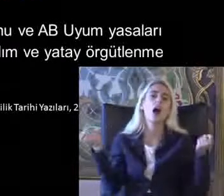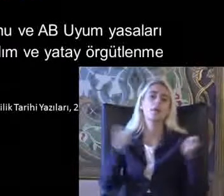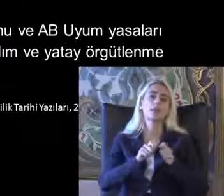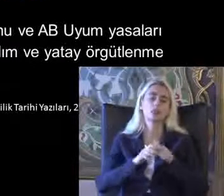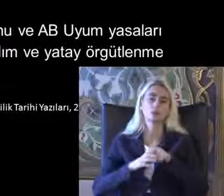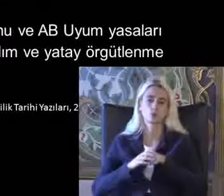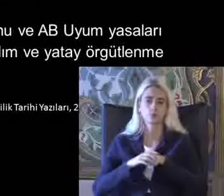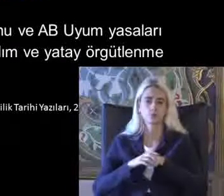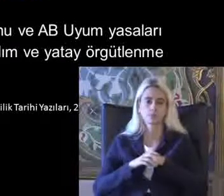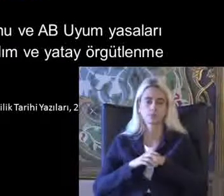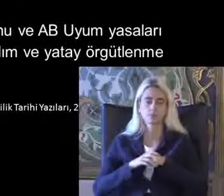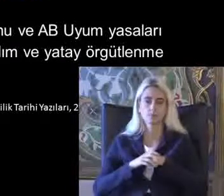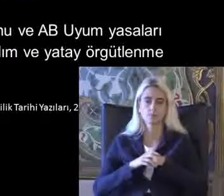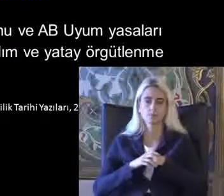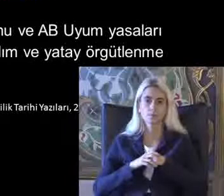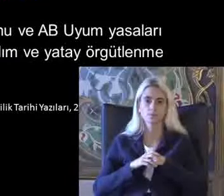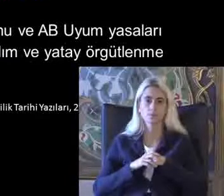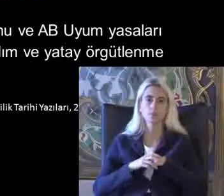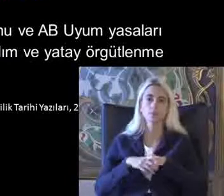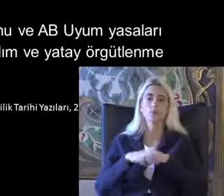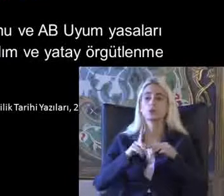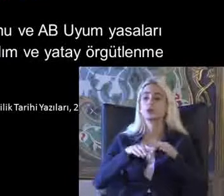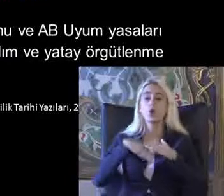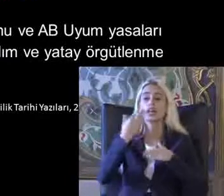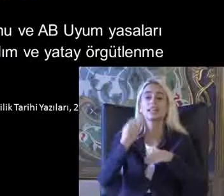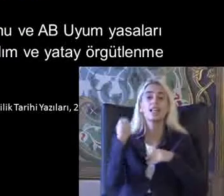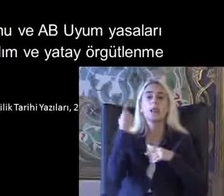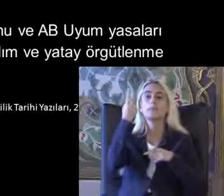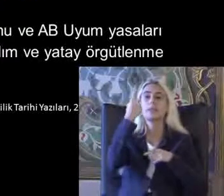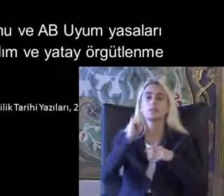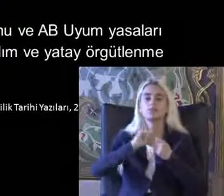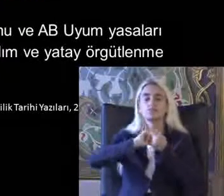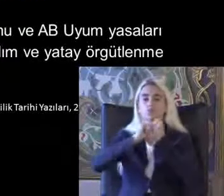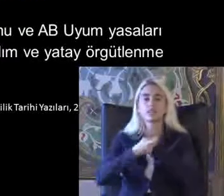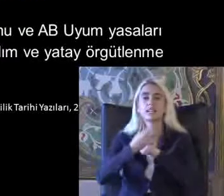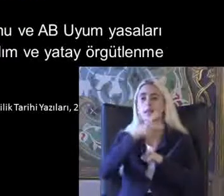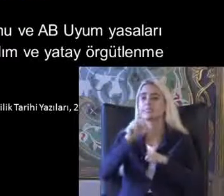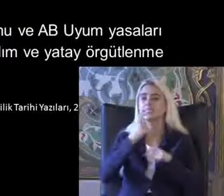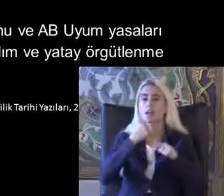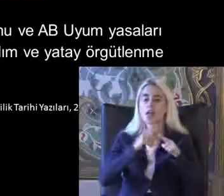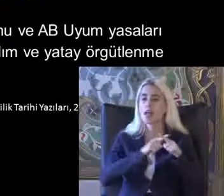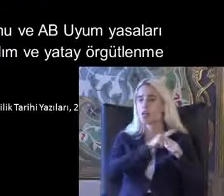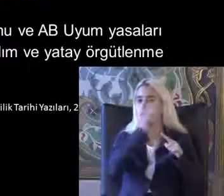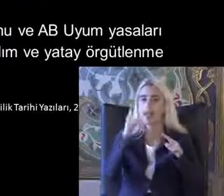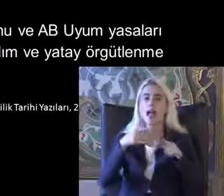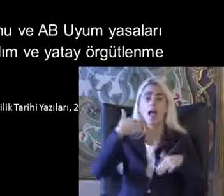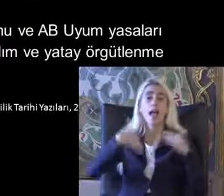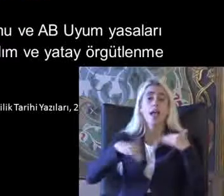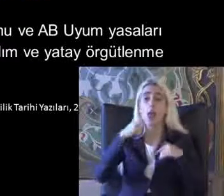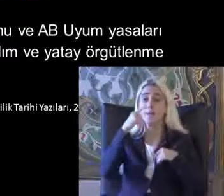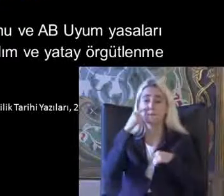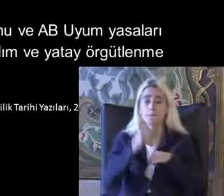Ondan sonra yeni bir dönüşüm oluşuyor 2000'li yıllara kadar Engellilik bakımından dünyada